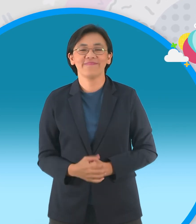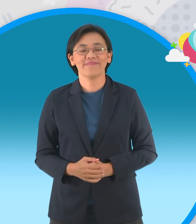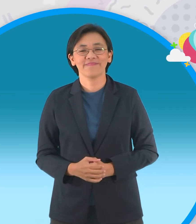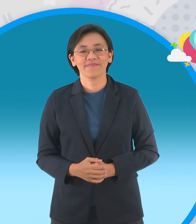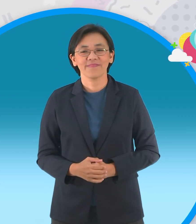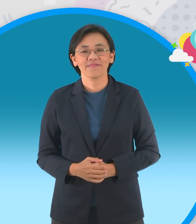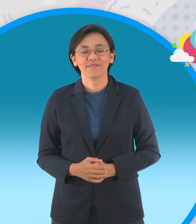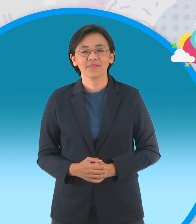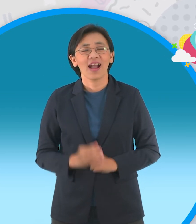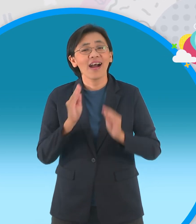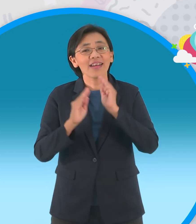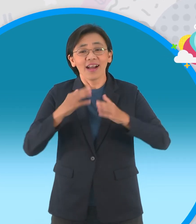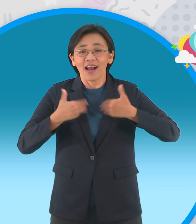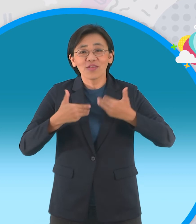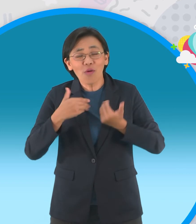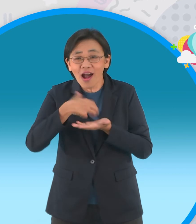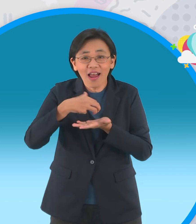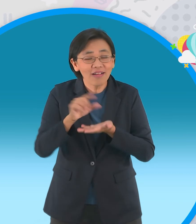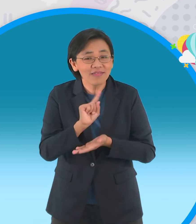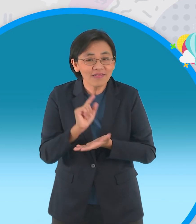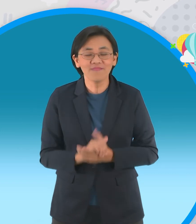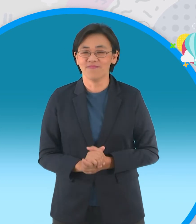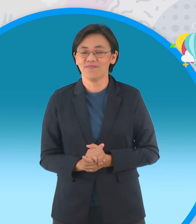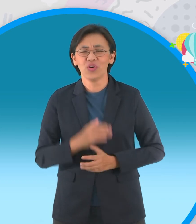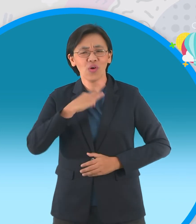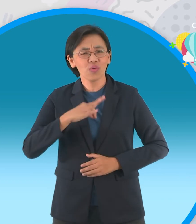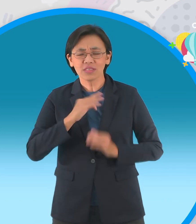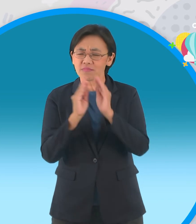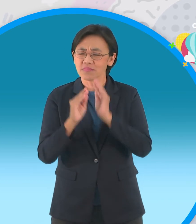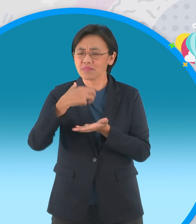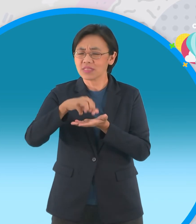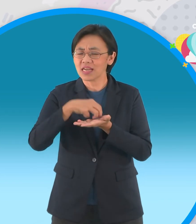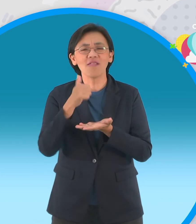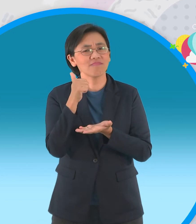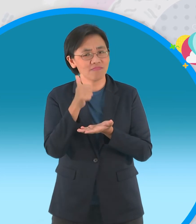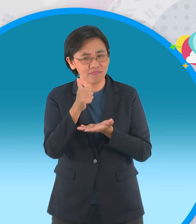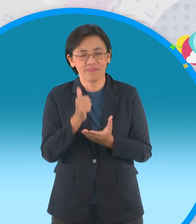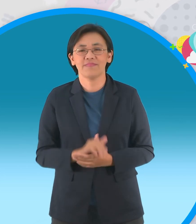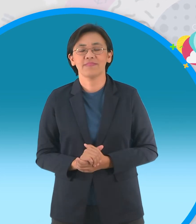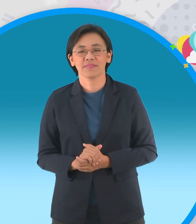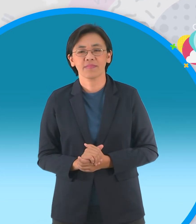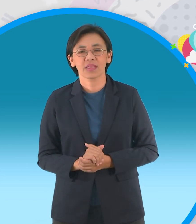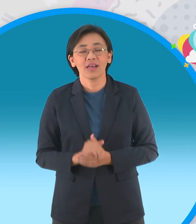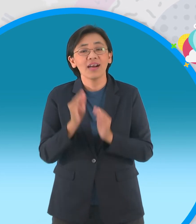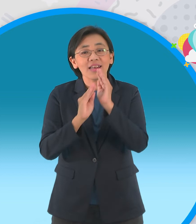เป็นยังไงบ้างนิทานของเราใน วันนี้ โอ้โหมีแต่เรื่องดีๆนั้นเลยนะครับ